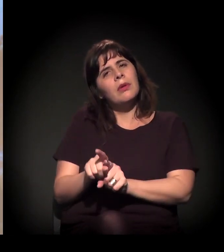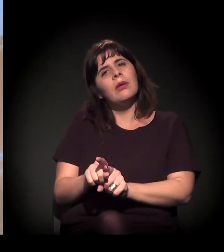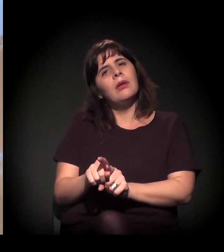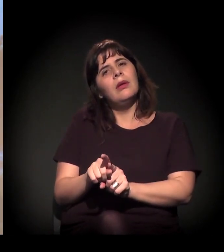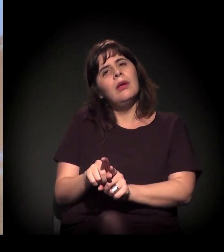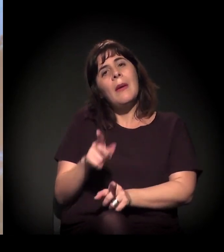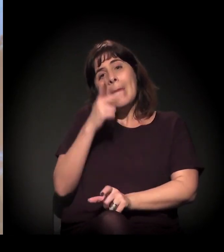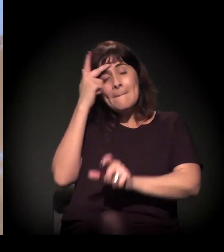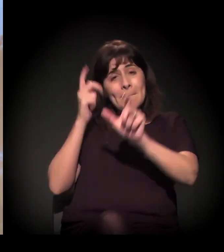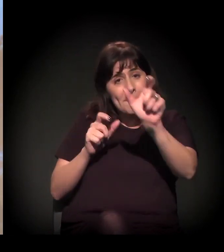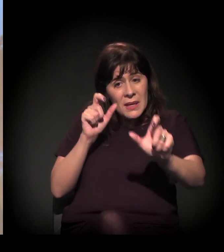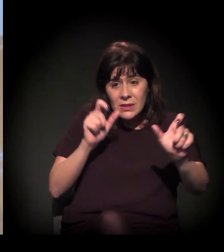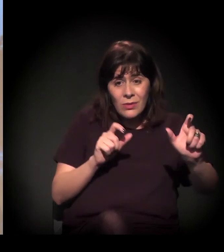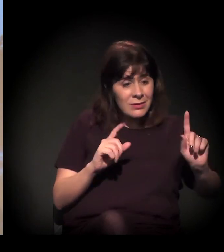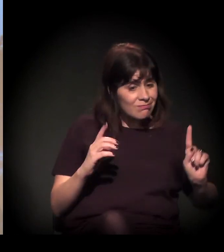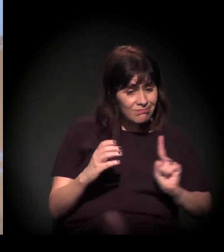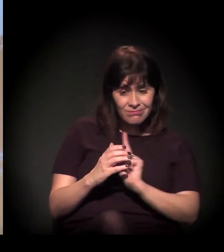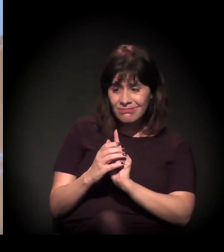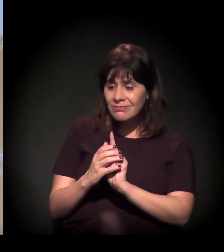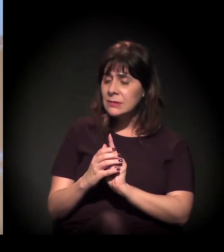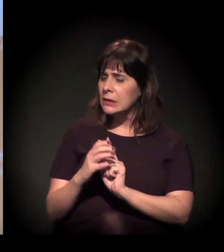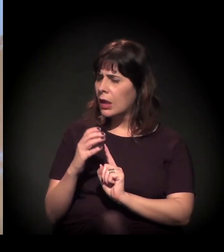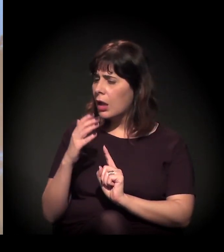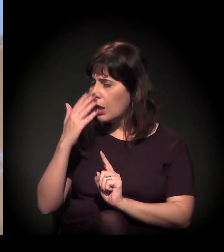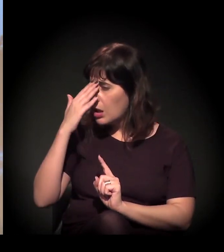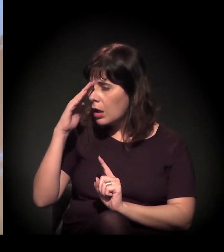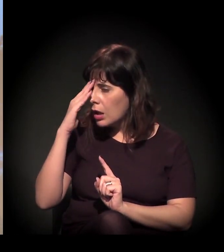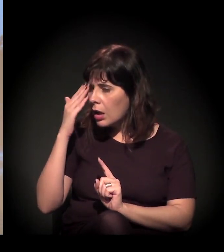para entenderem e levarem para o meio delas essa discussão.